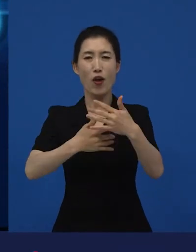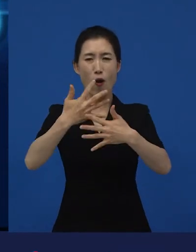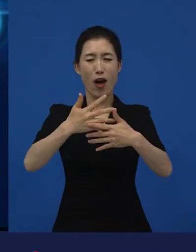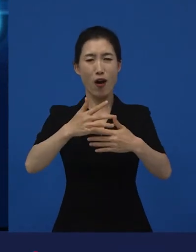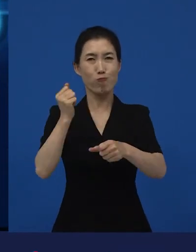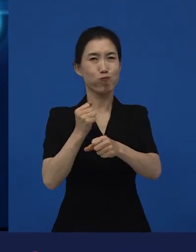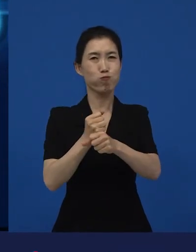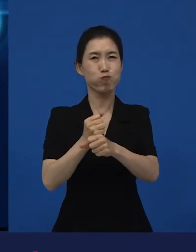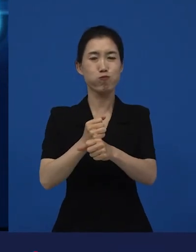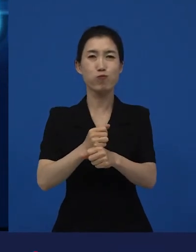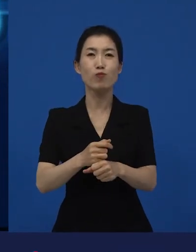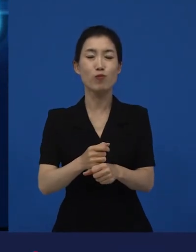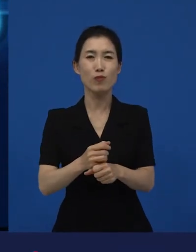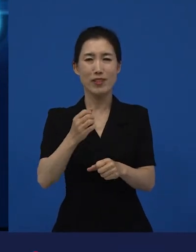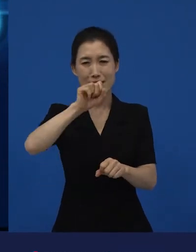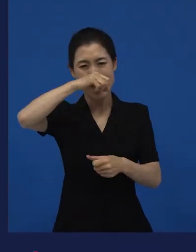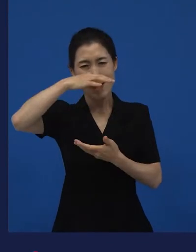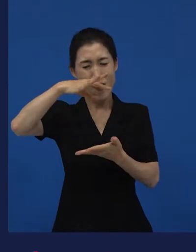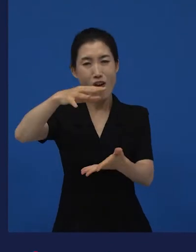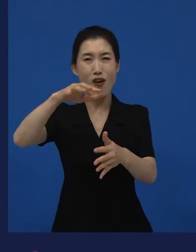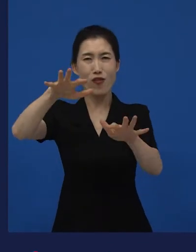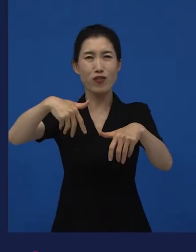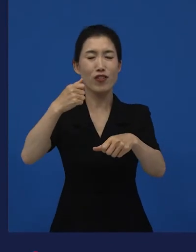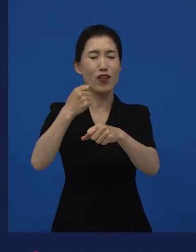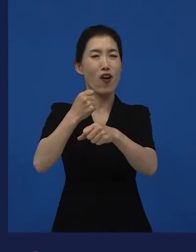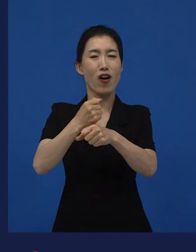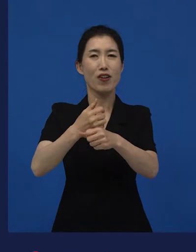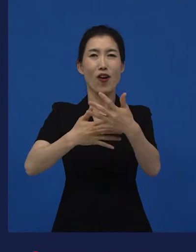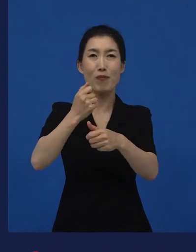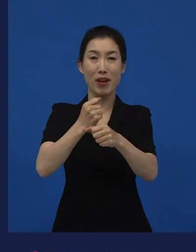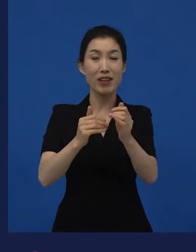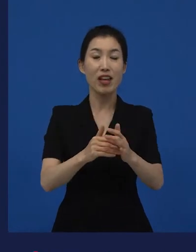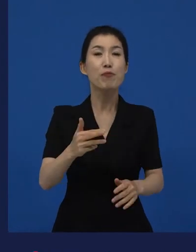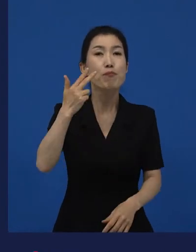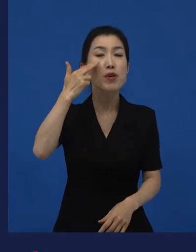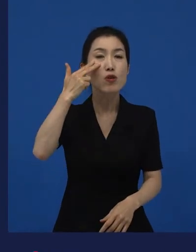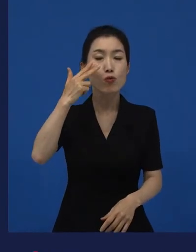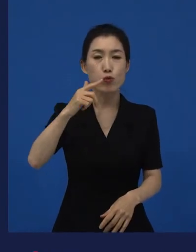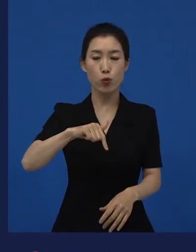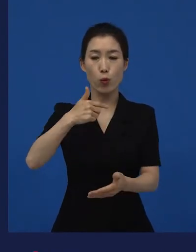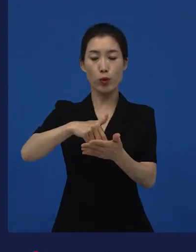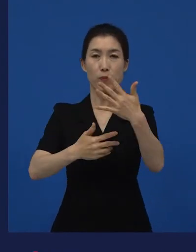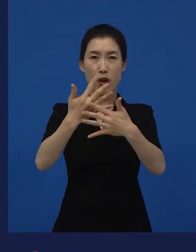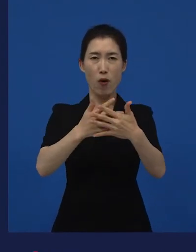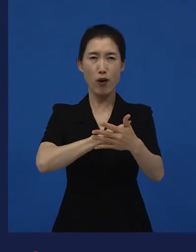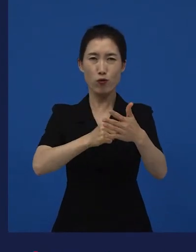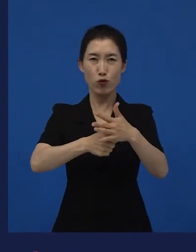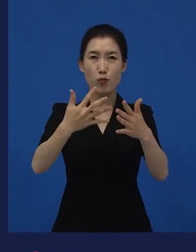처음으로 소개된 영화제는 미국의 독립 영화제 가장 큰 독립영화제로 말할 수 있는 선댄스영화제에